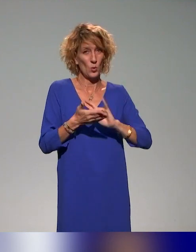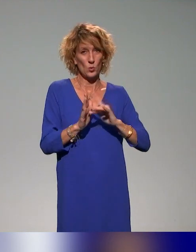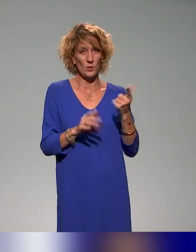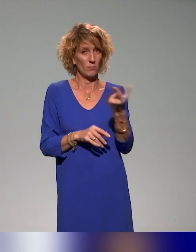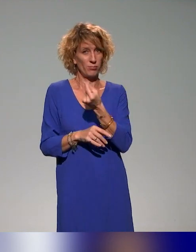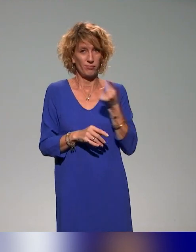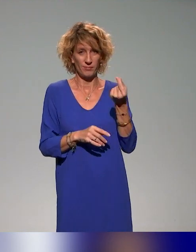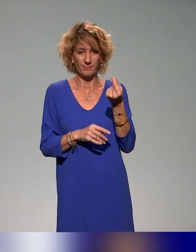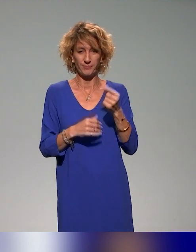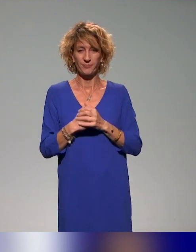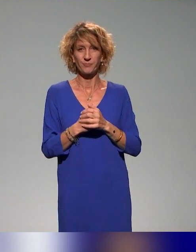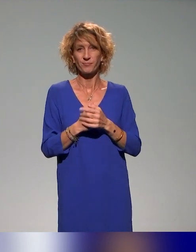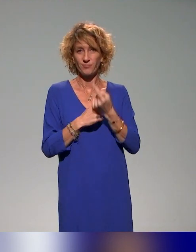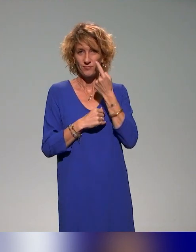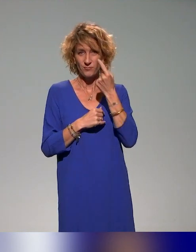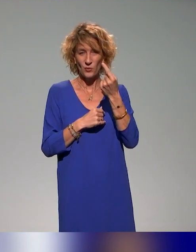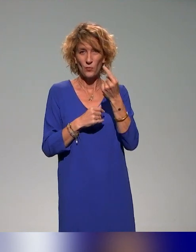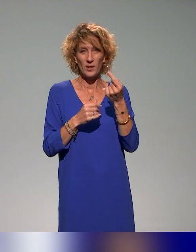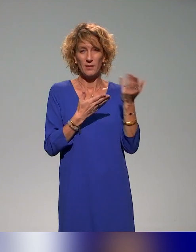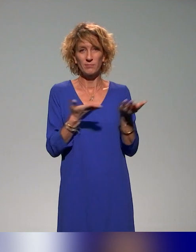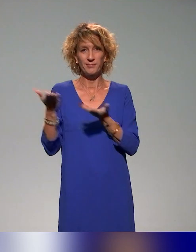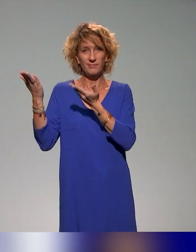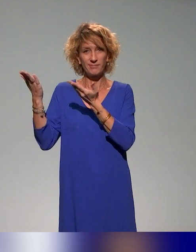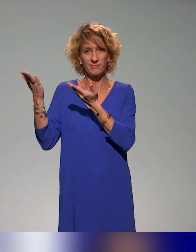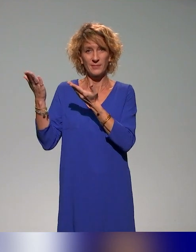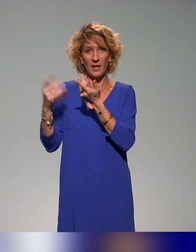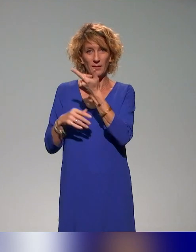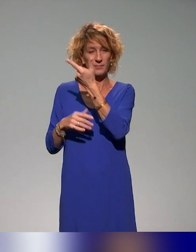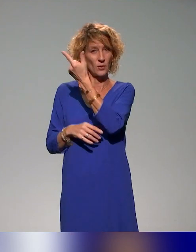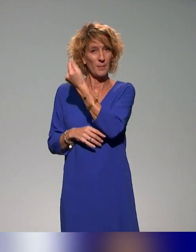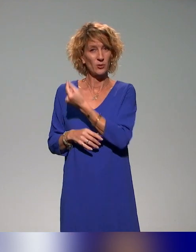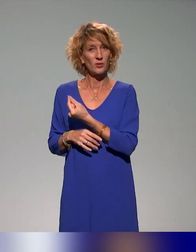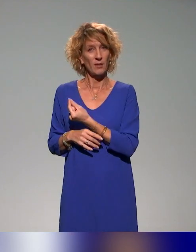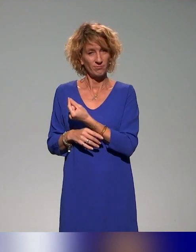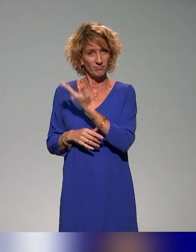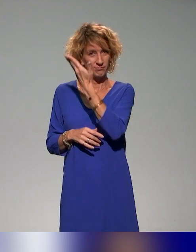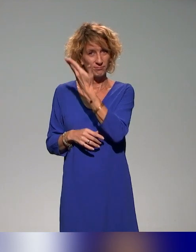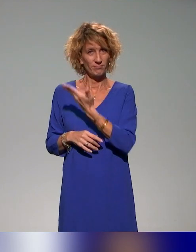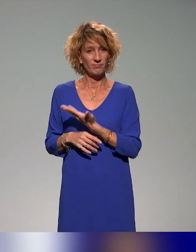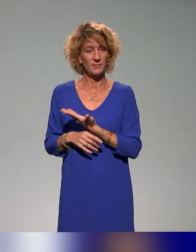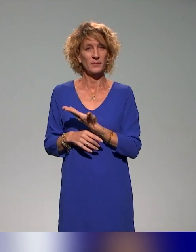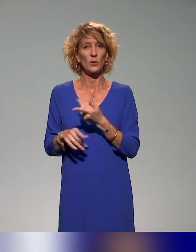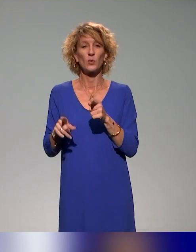Vous voyez sur les différents partenaires qu'on a dans ce projet-là,